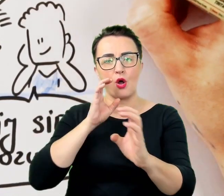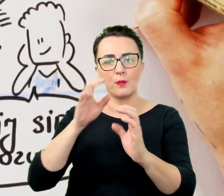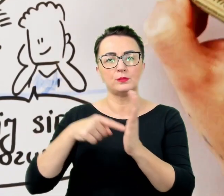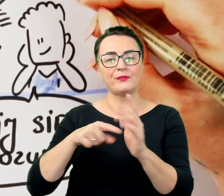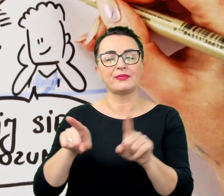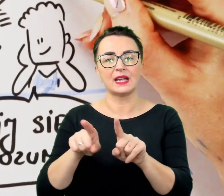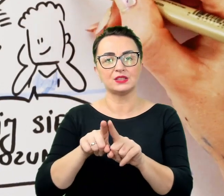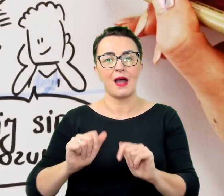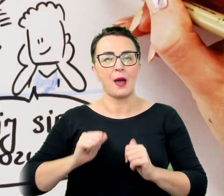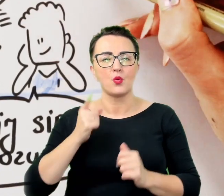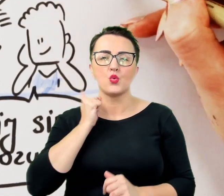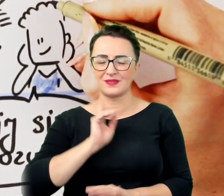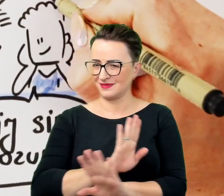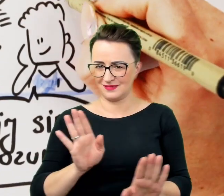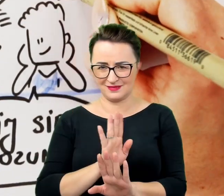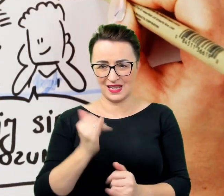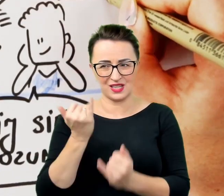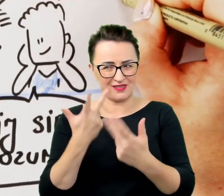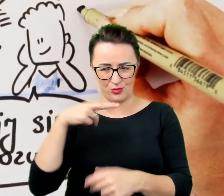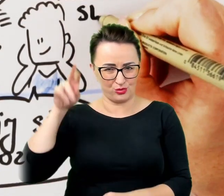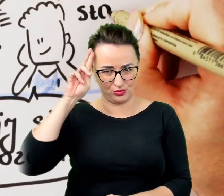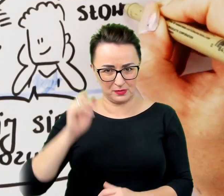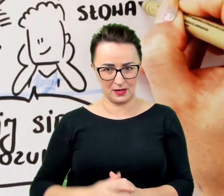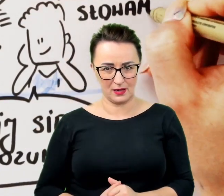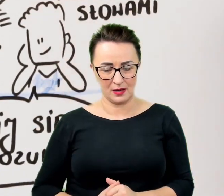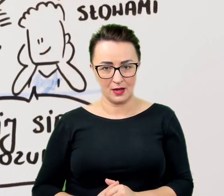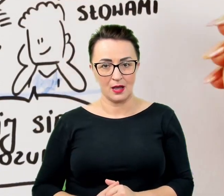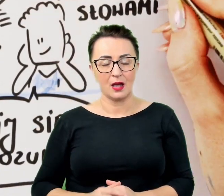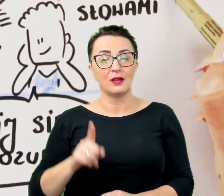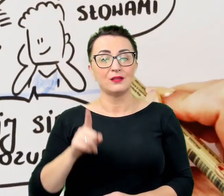W ten sposób można niepotrzebnie skomplikować rozmowę i przekreślić jej powodzenie,